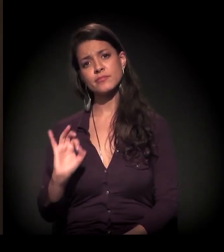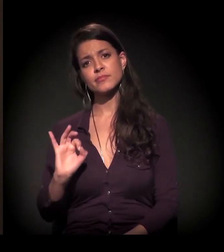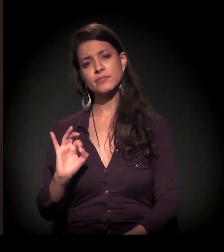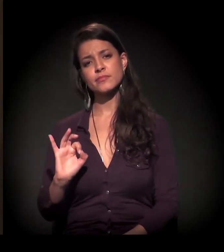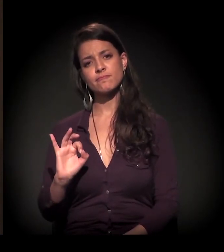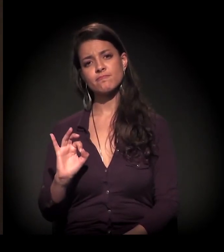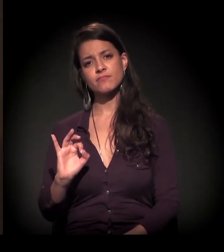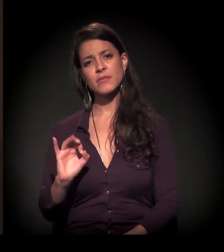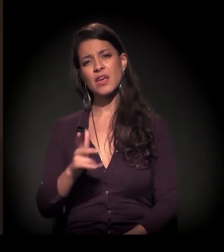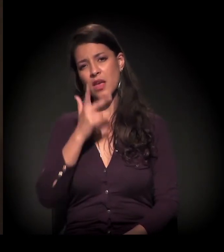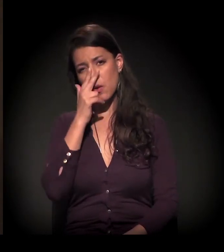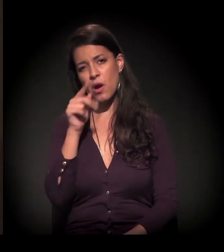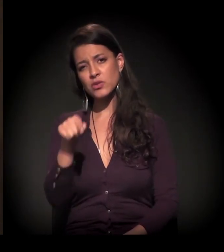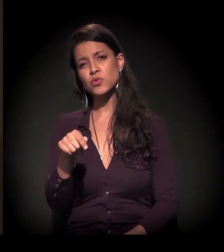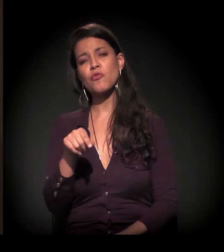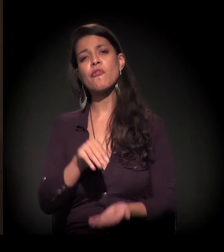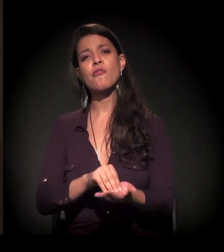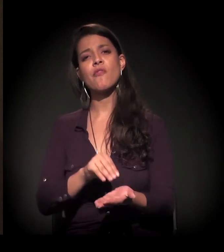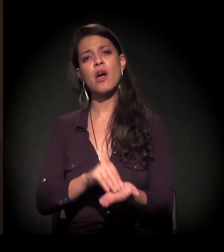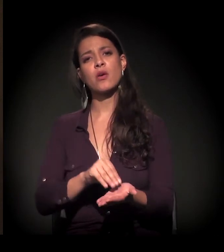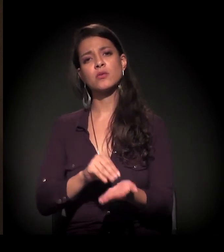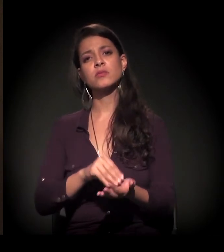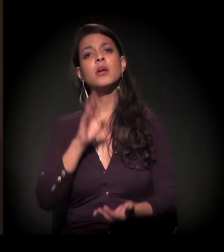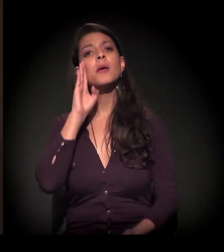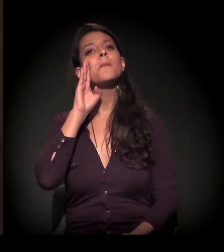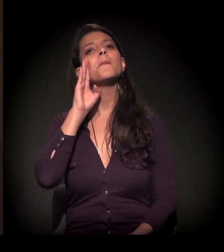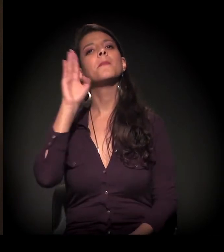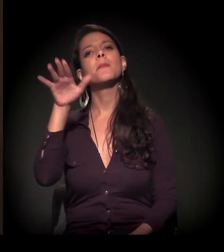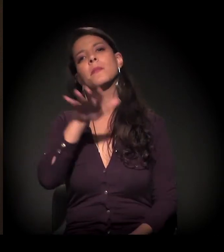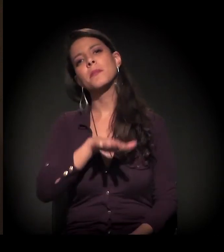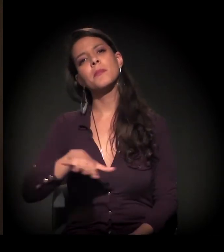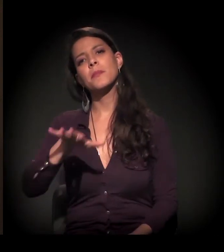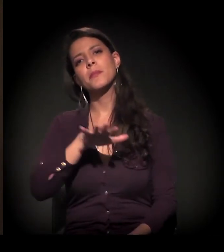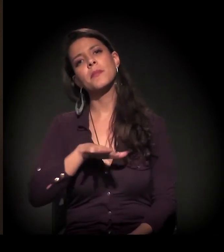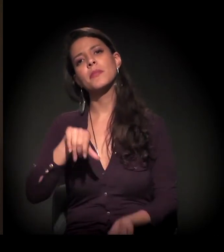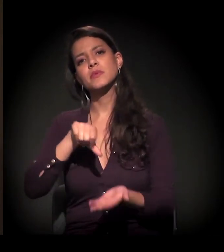− e eu acho que falta muito, principalmente na região central,